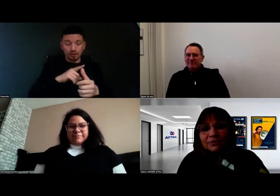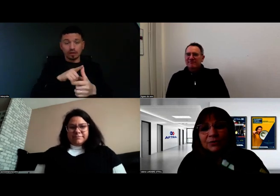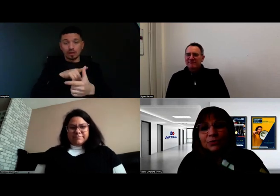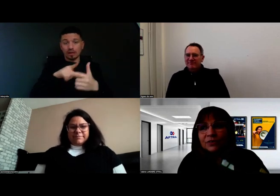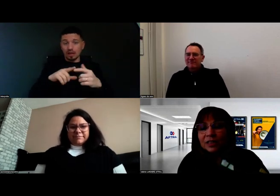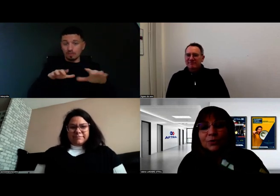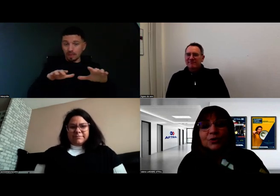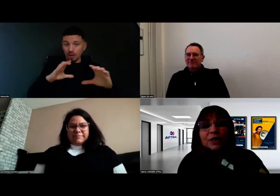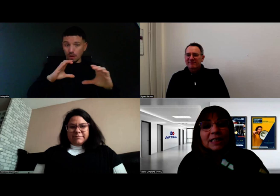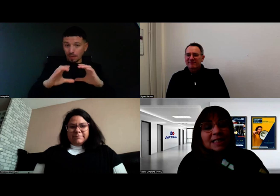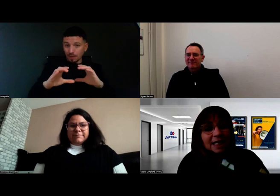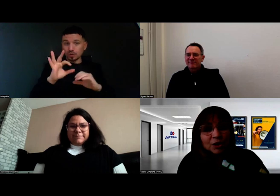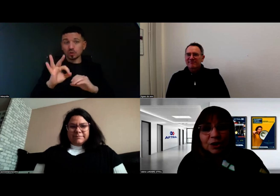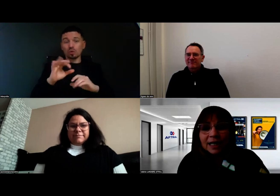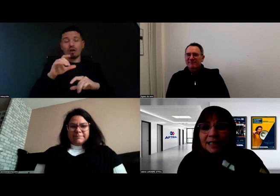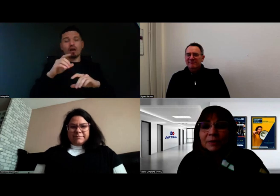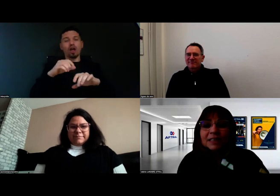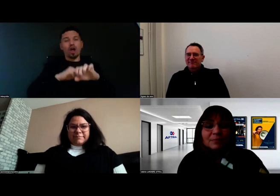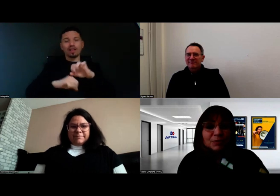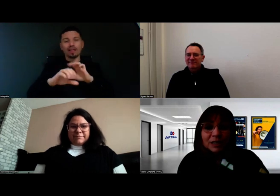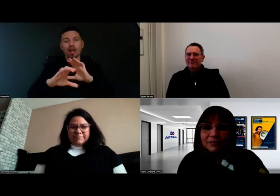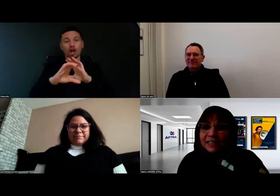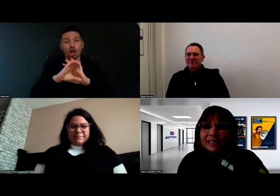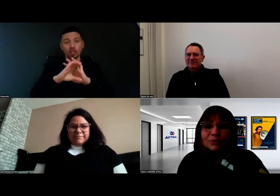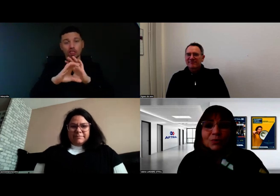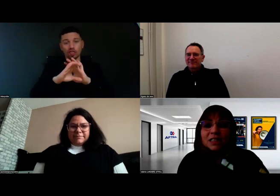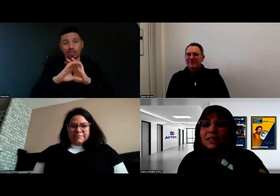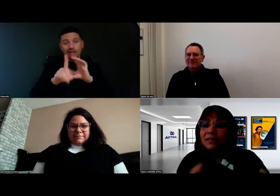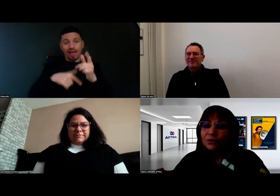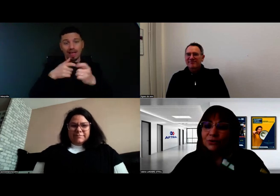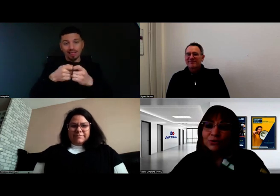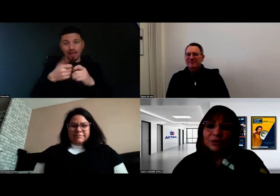Il a fallu effectivement qu'on organise un code adapté, mais tout ça, il fallait le savoir aussi.